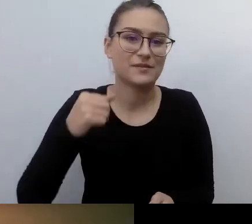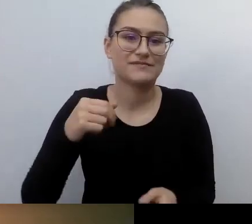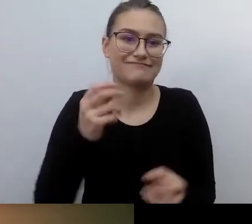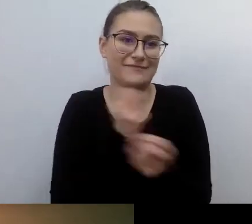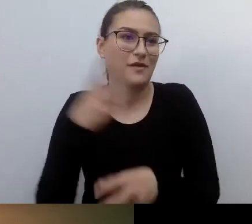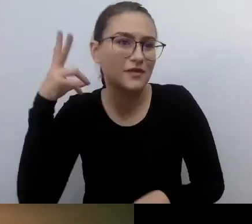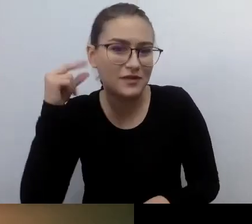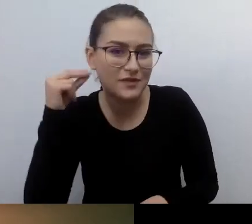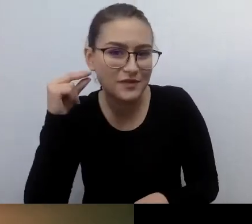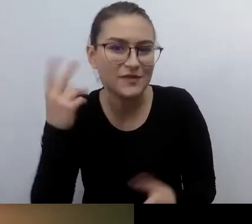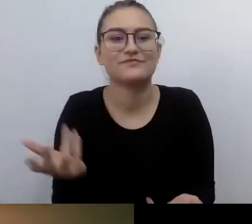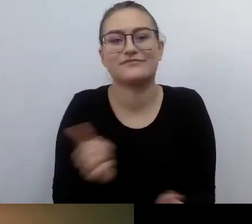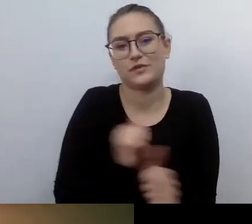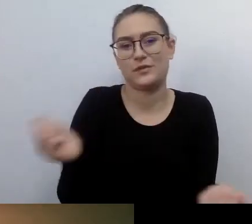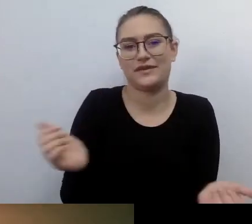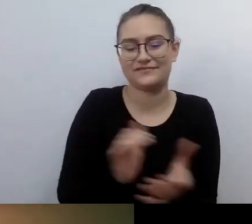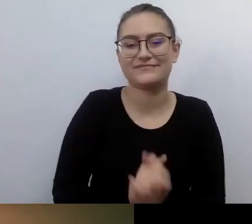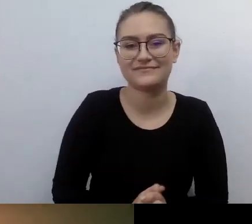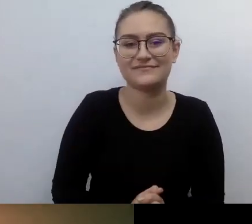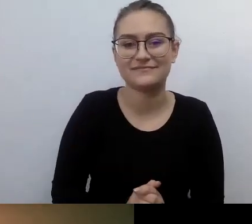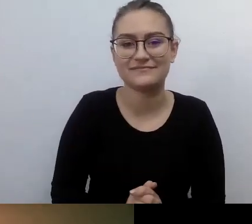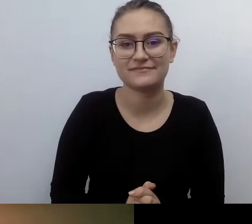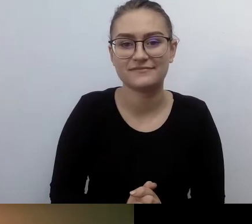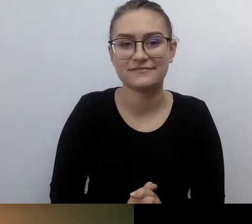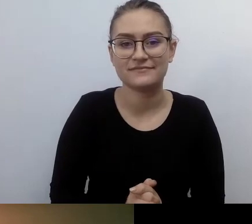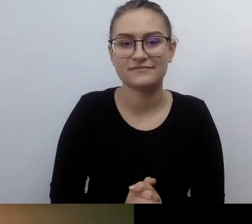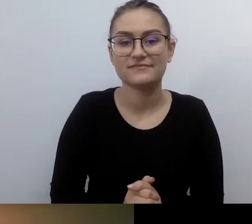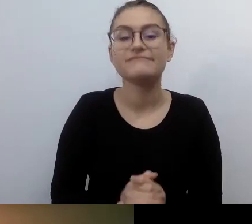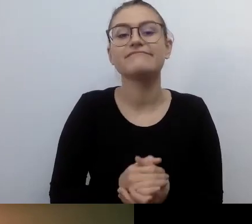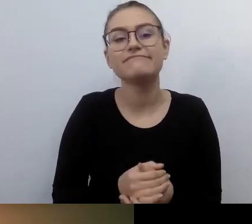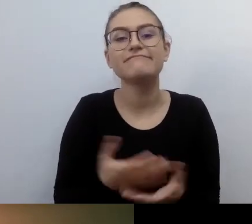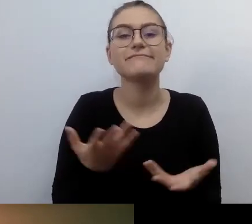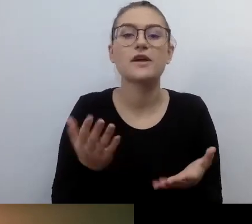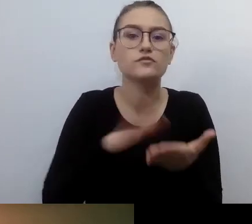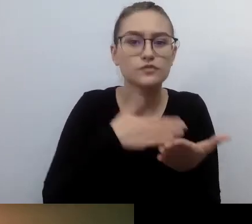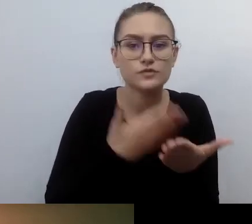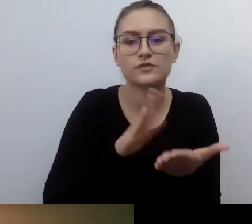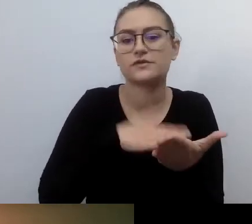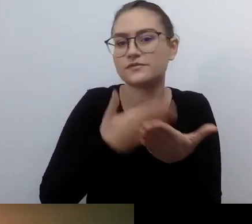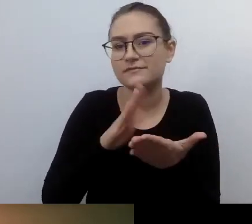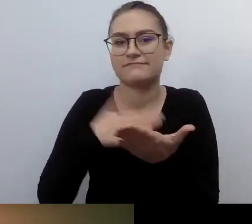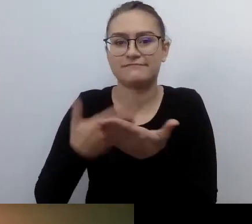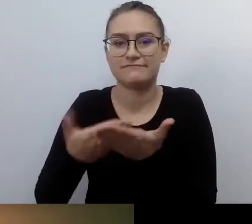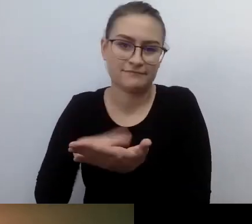które o to zadbały. I tak dalej, tych przypadków można mnożyć.